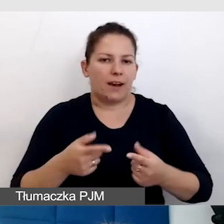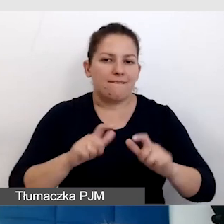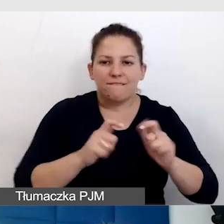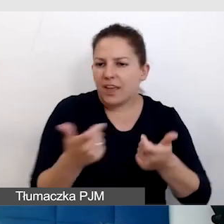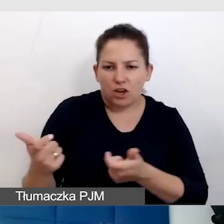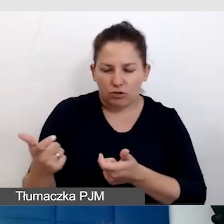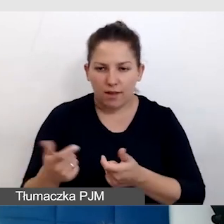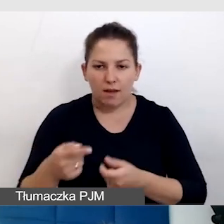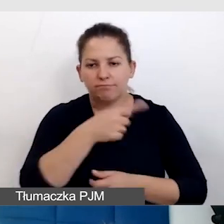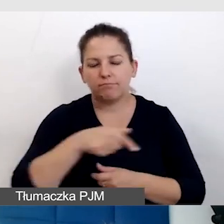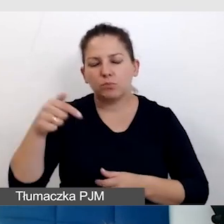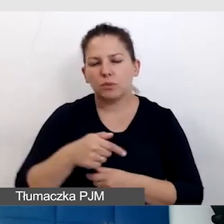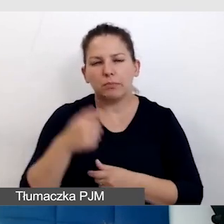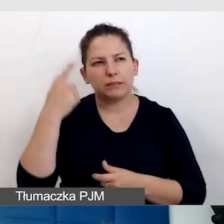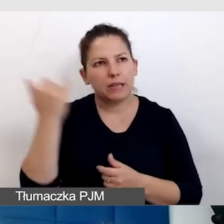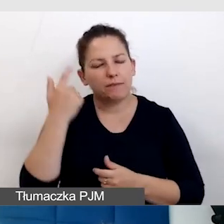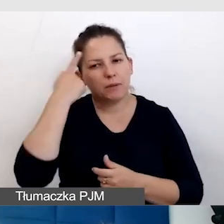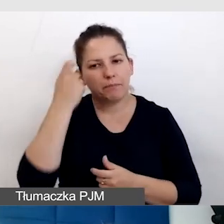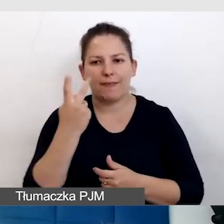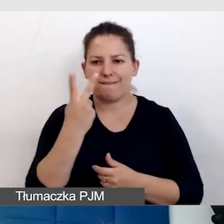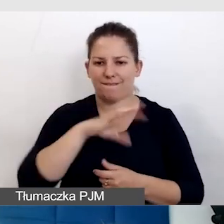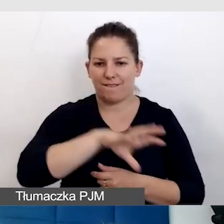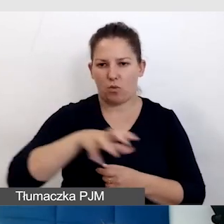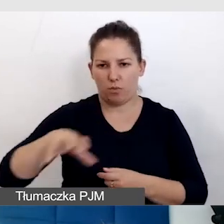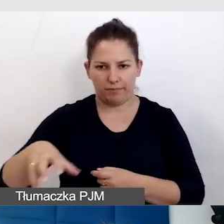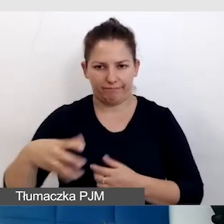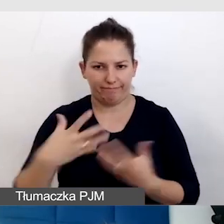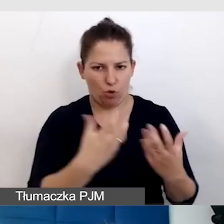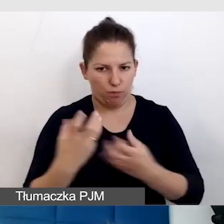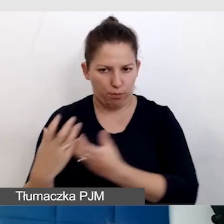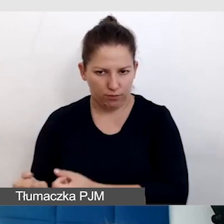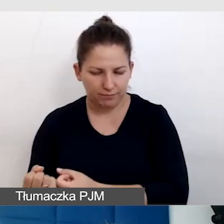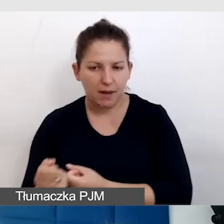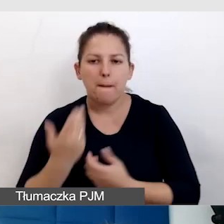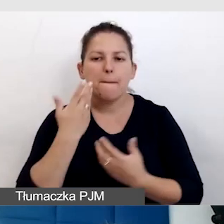powinniśmy zawsze myśleć o obu tych grupach odbiorców. Bardzo dużą krzywdę robimy,